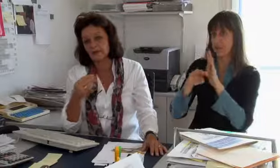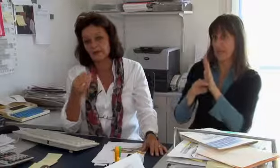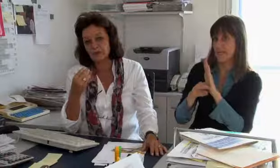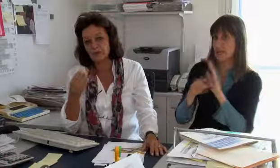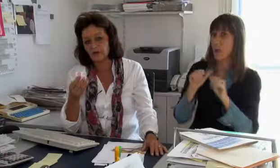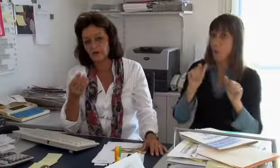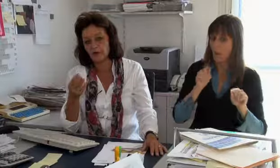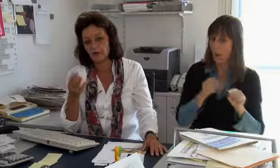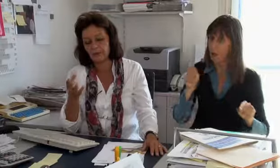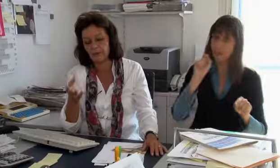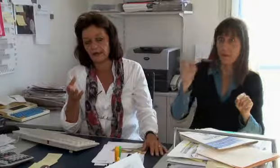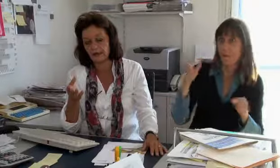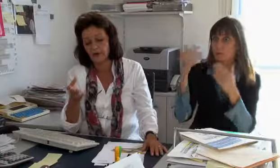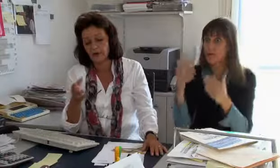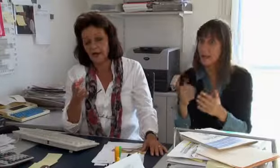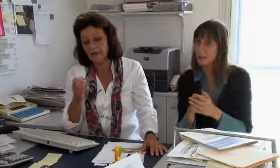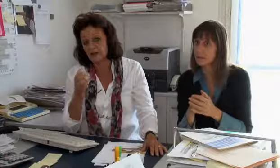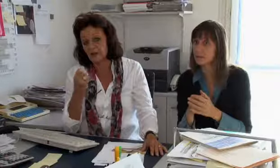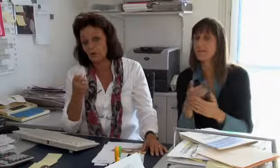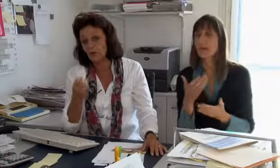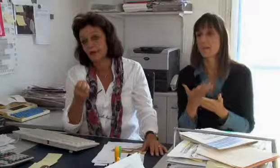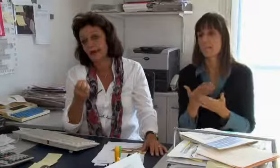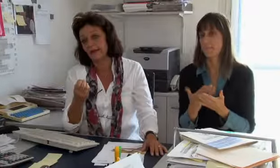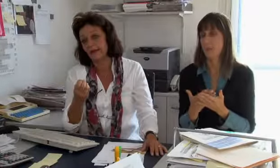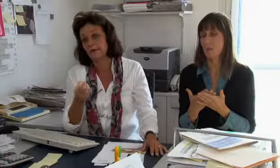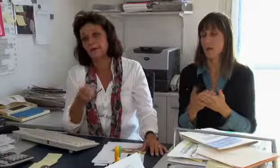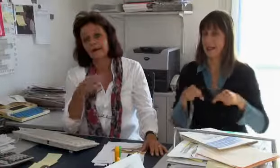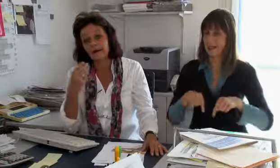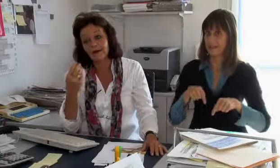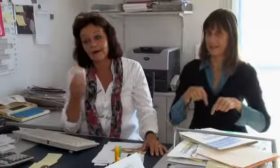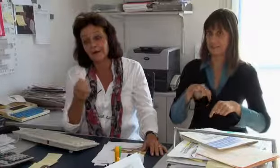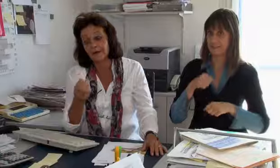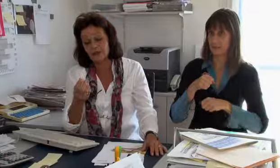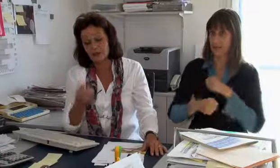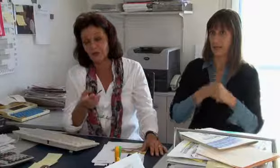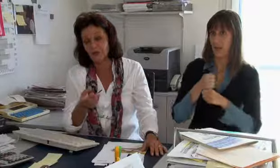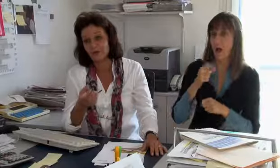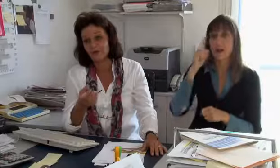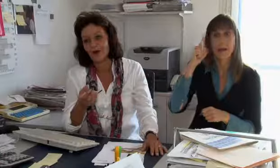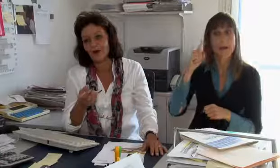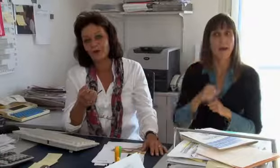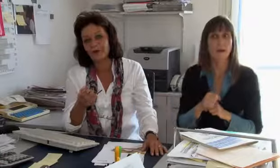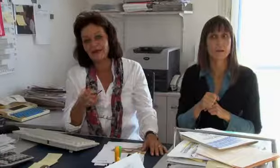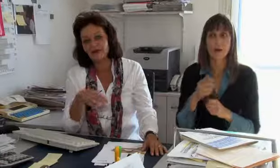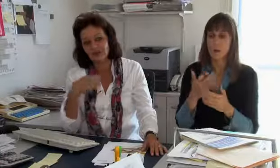dem Behindertengleichstellungsgesetz entsprechend auch noch verrechnen. Wir haben zum Beispiel dieses Jahr gemerkt,